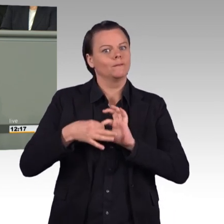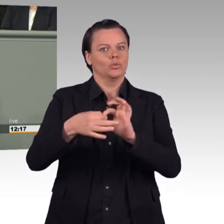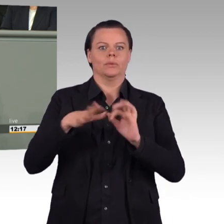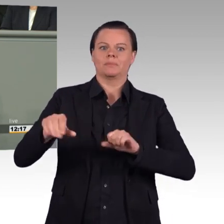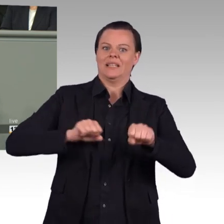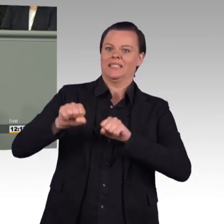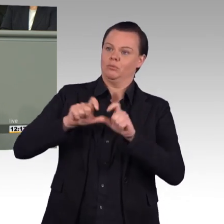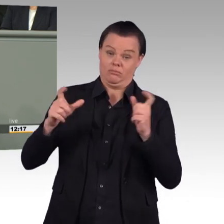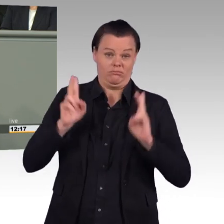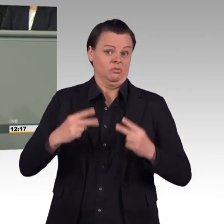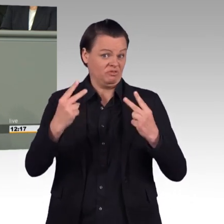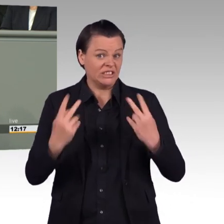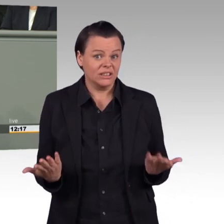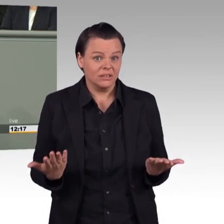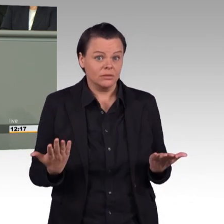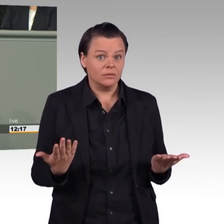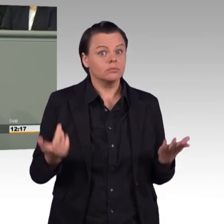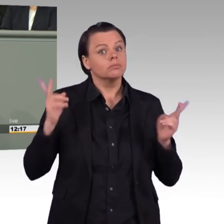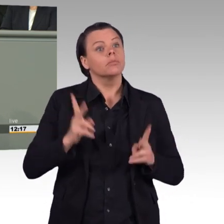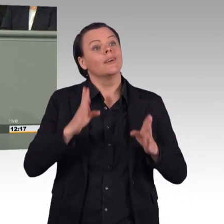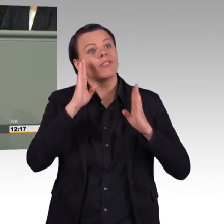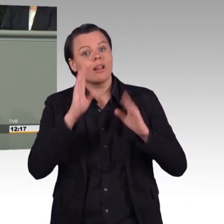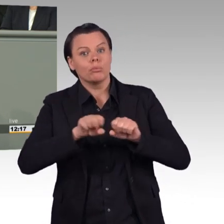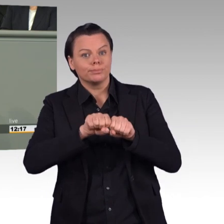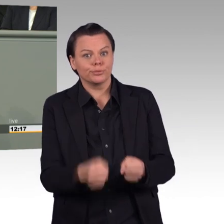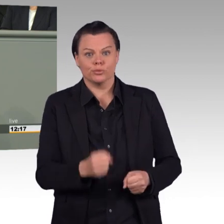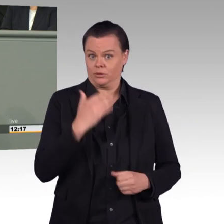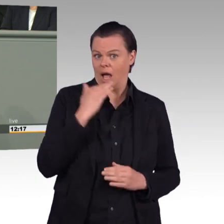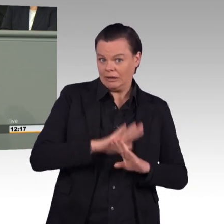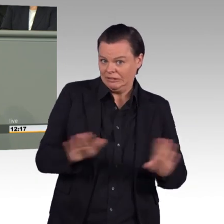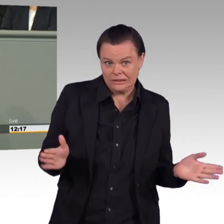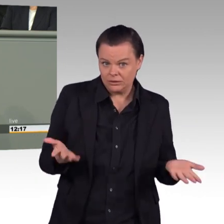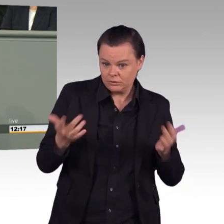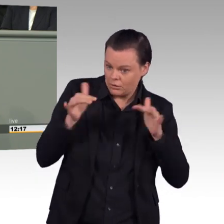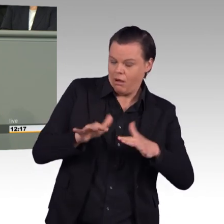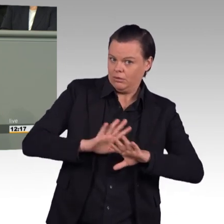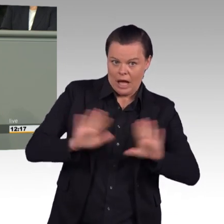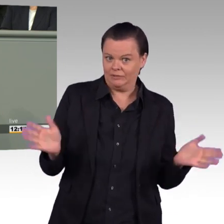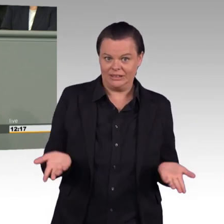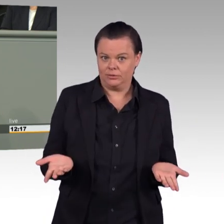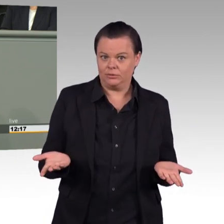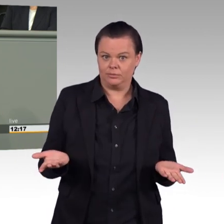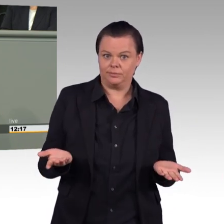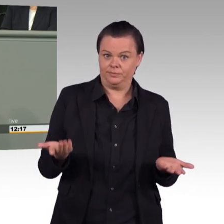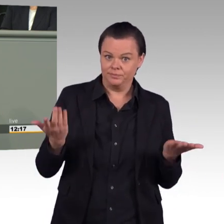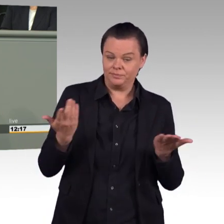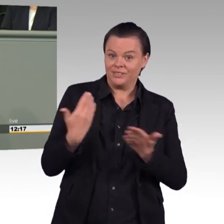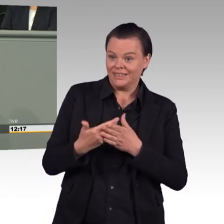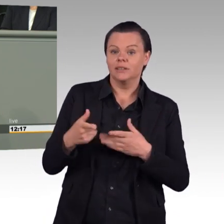(Beifall) Sie selbst einmal haben der ganzen Truppe ein Haltungsproblem attestiert, Frau Ministerin.